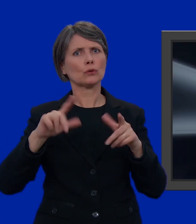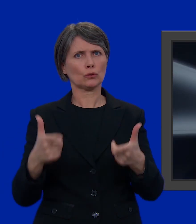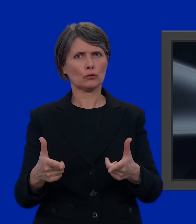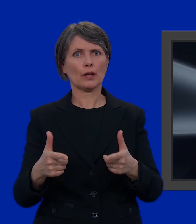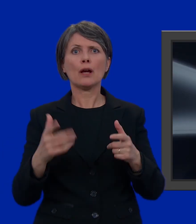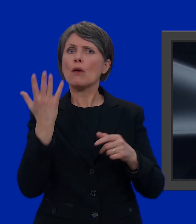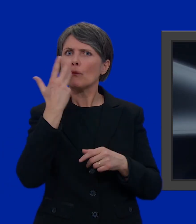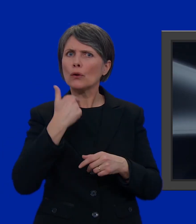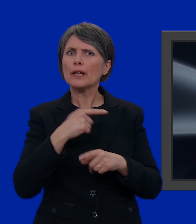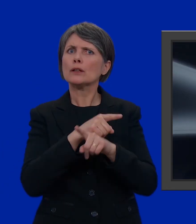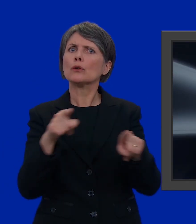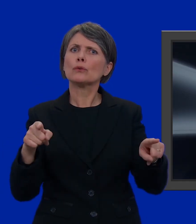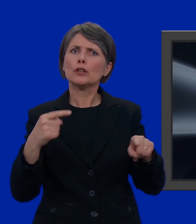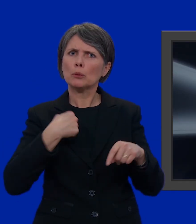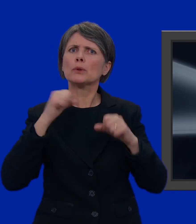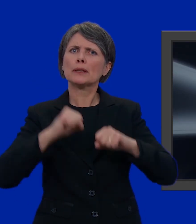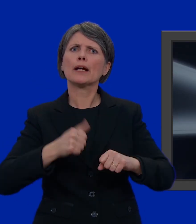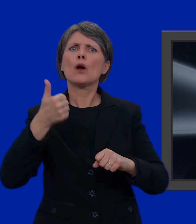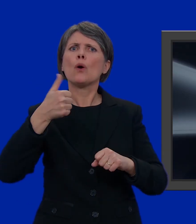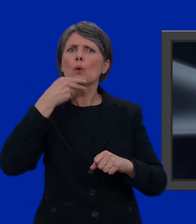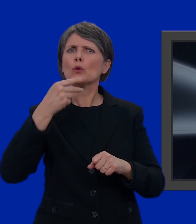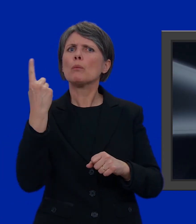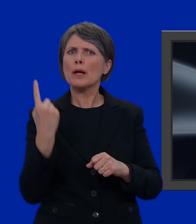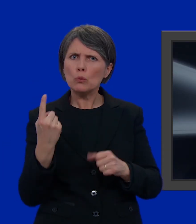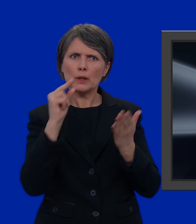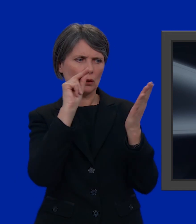Volendo, potrei scrivere il nome di un solo candidato.